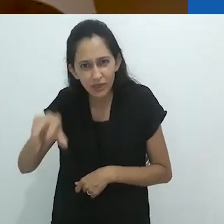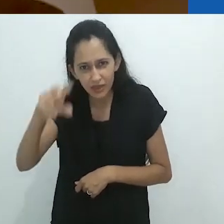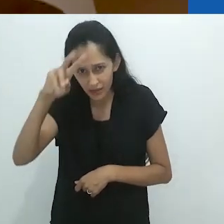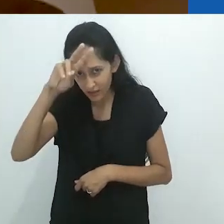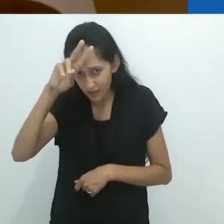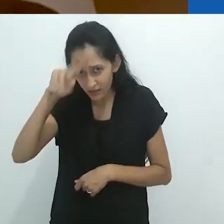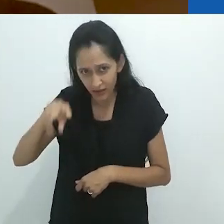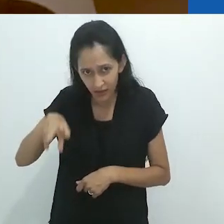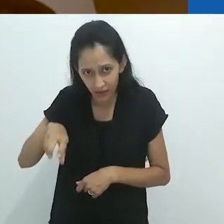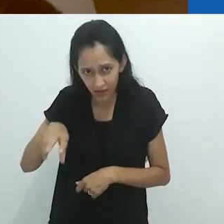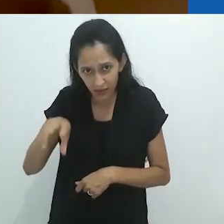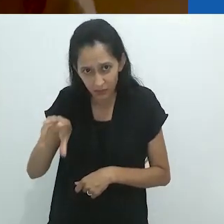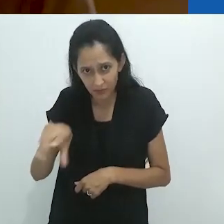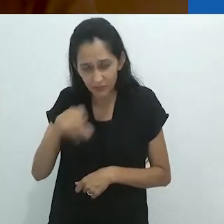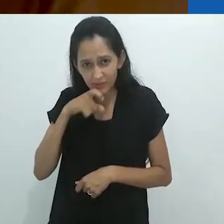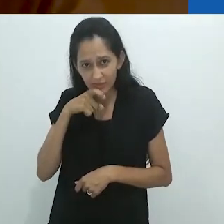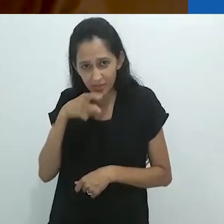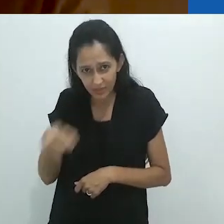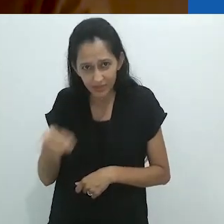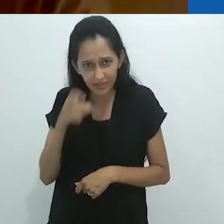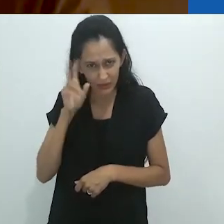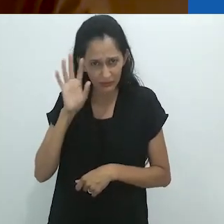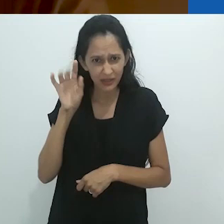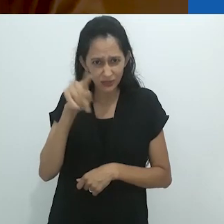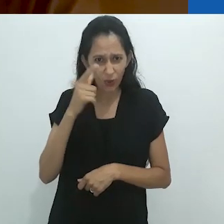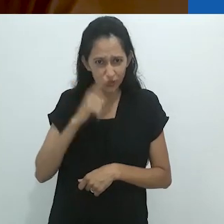em um formigueiro?